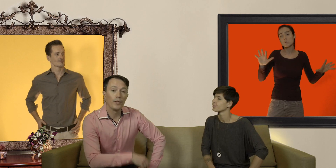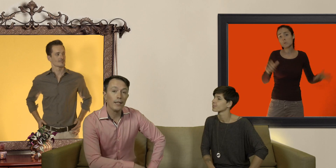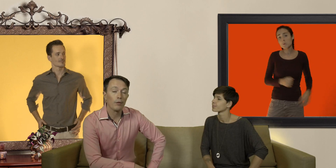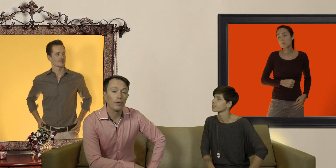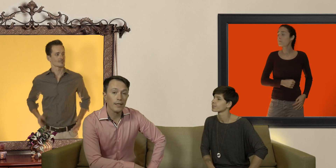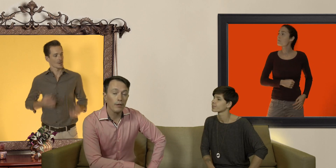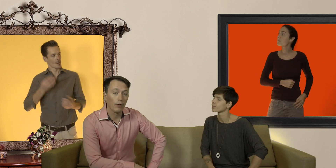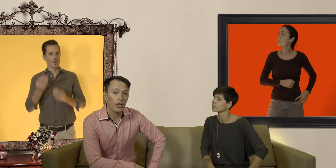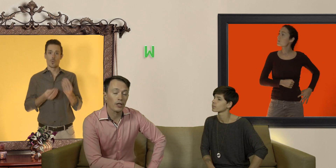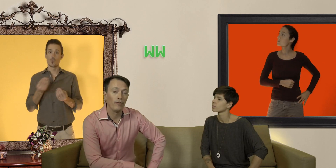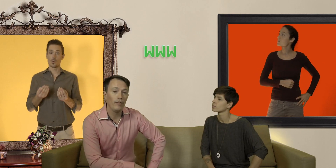vous allez sur le site de recherche